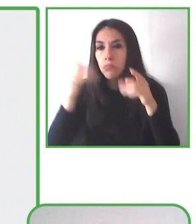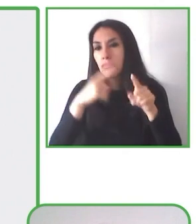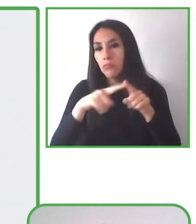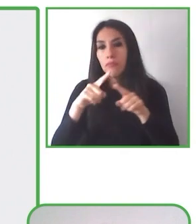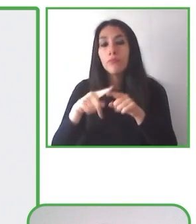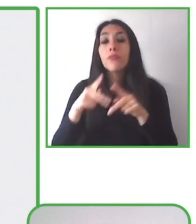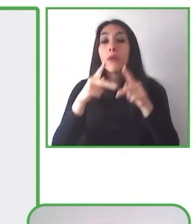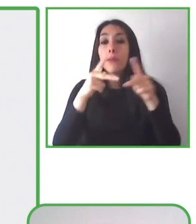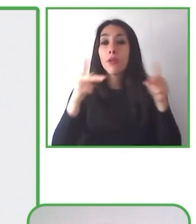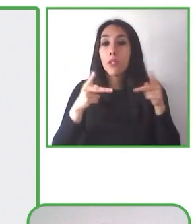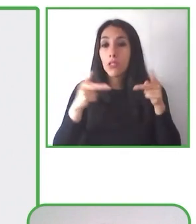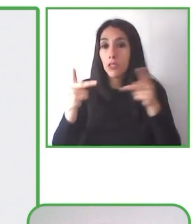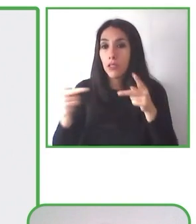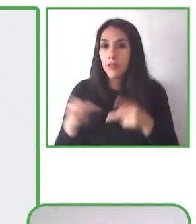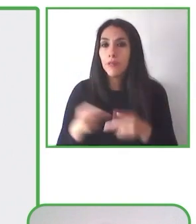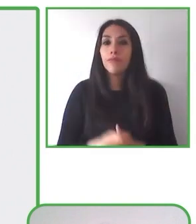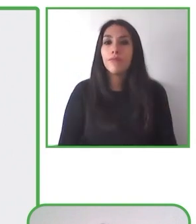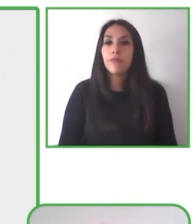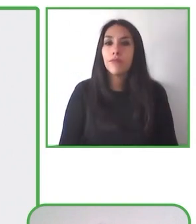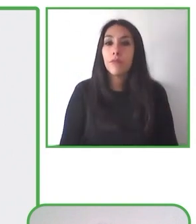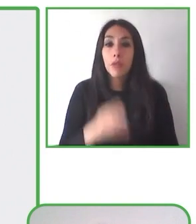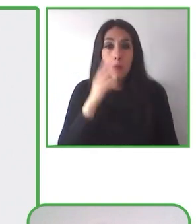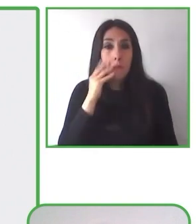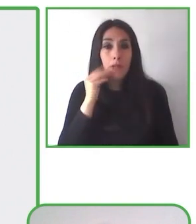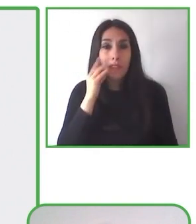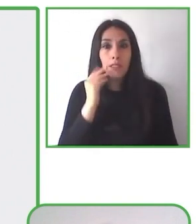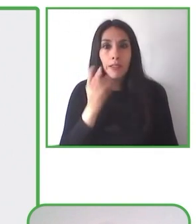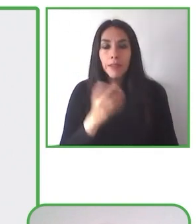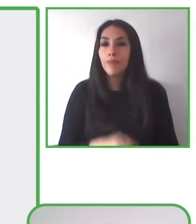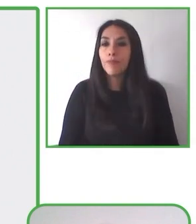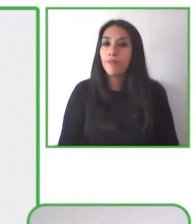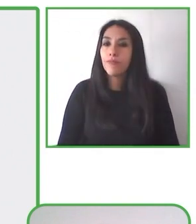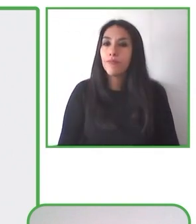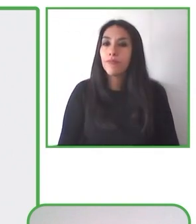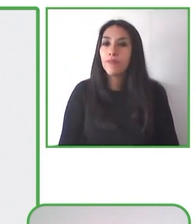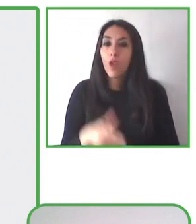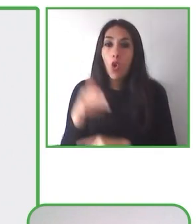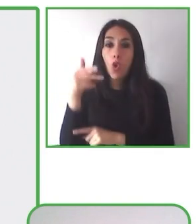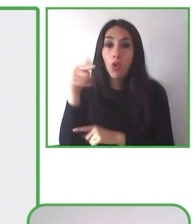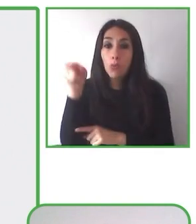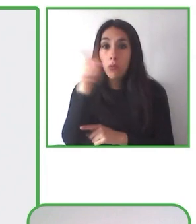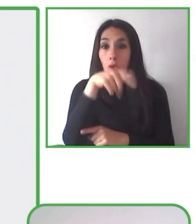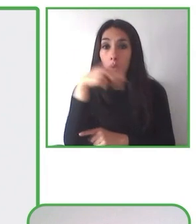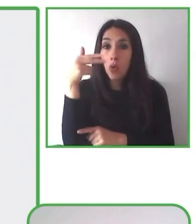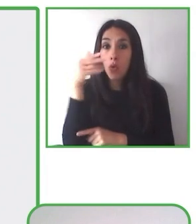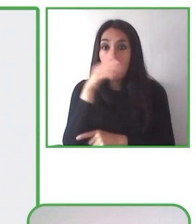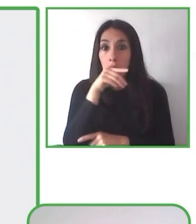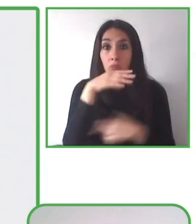La experiencia se desarrolla en parques con o sin accesibilidad.